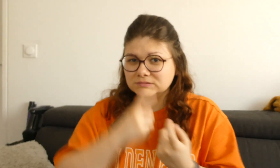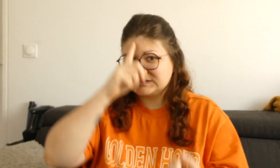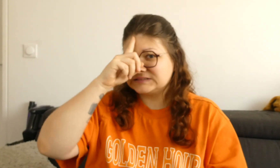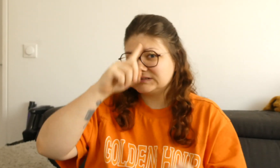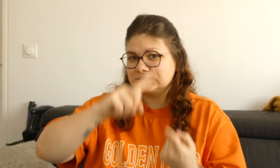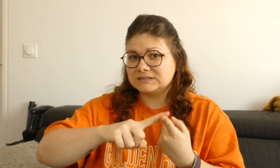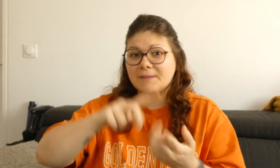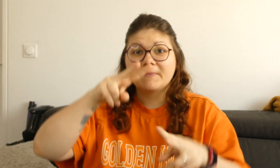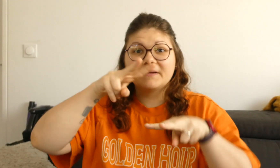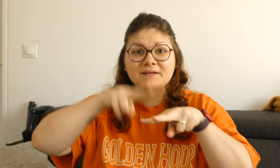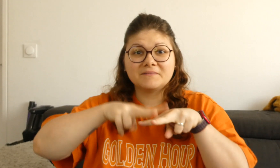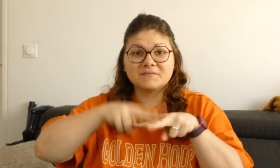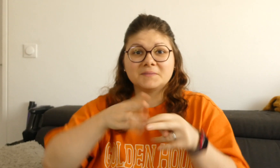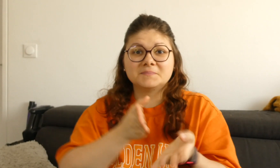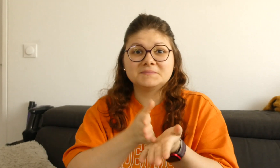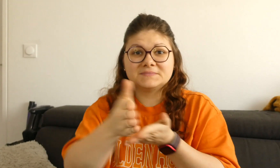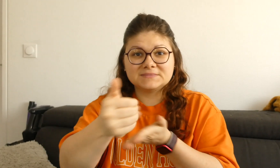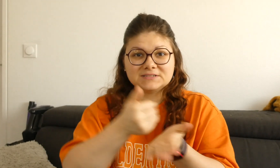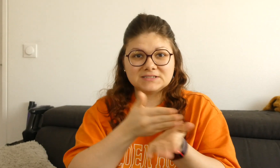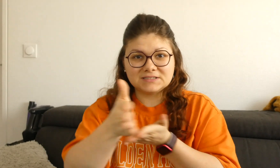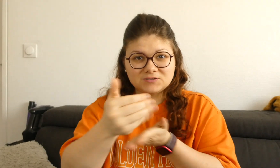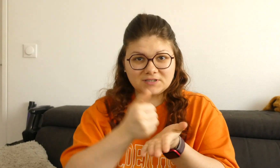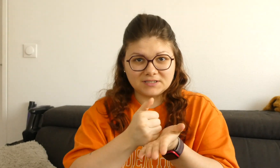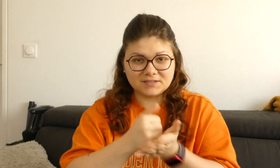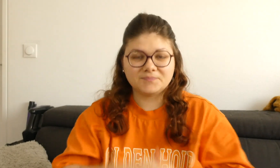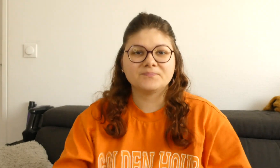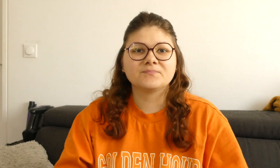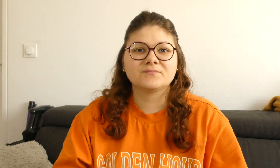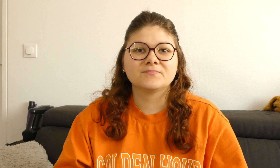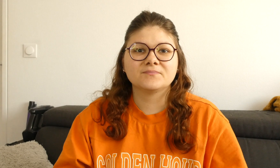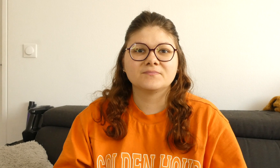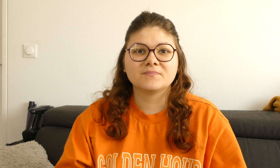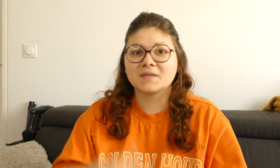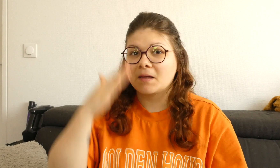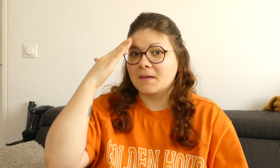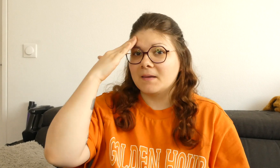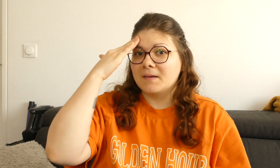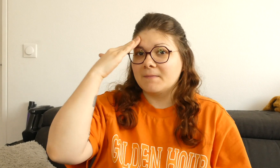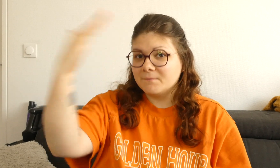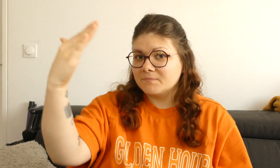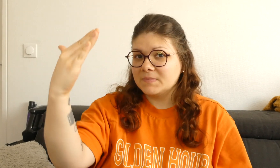Vous allez vous entraîner à signer avec les verbes directionnels !